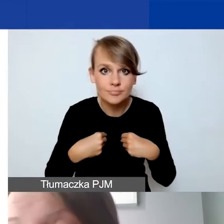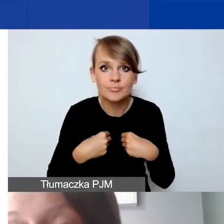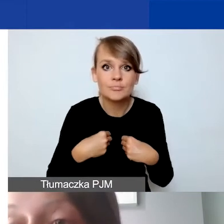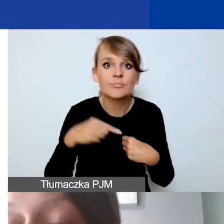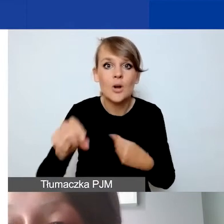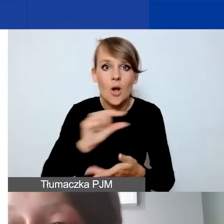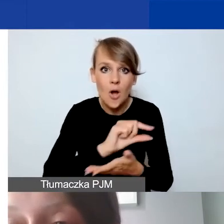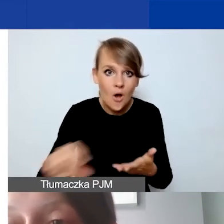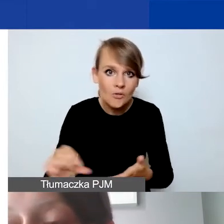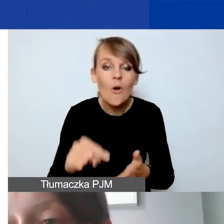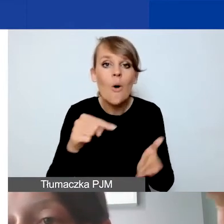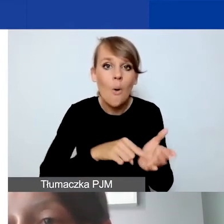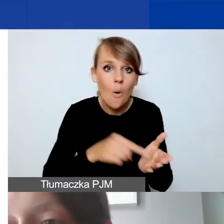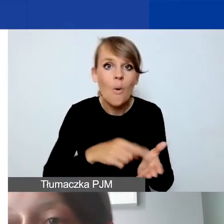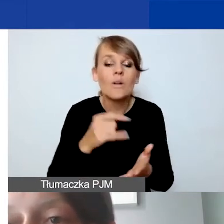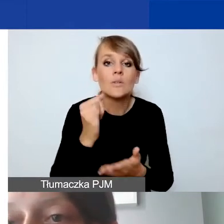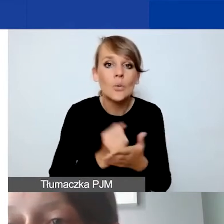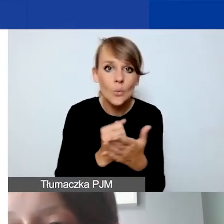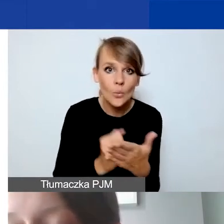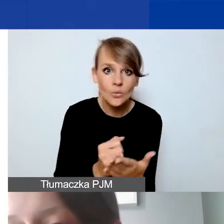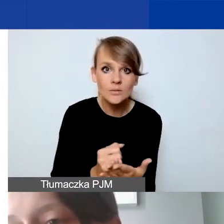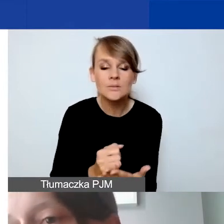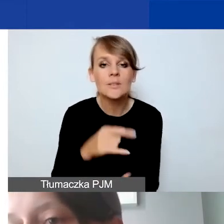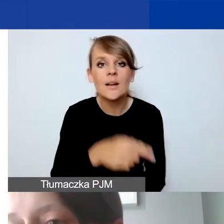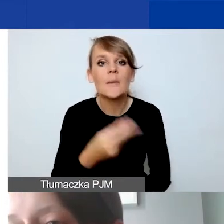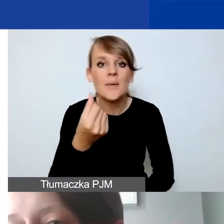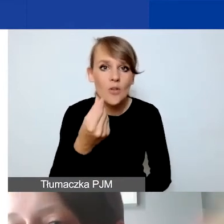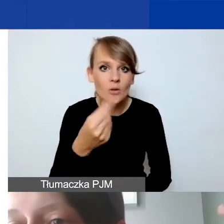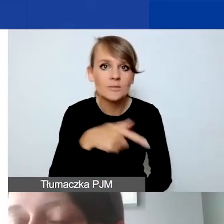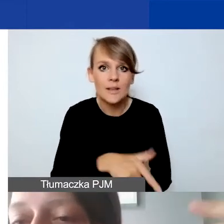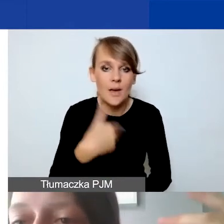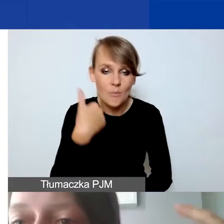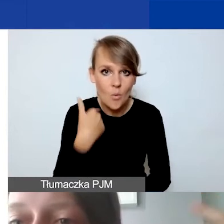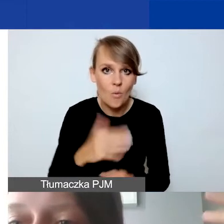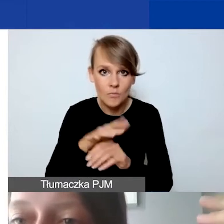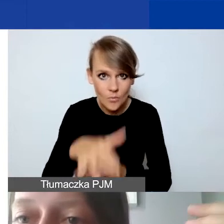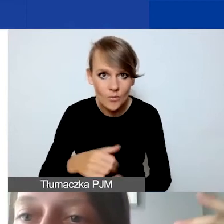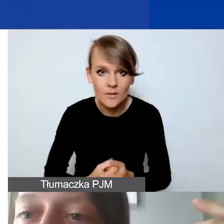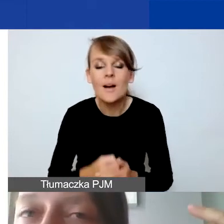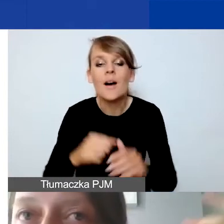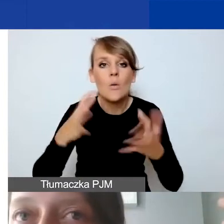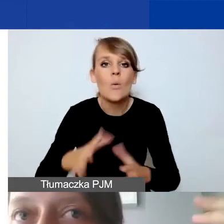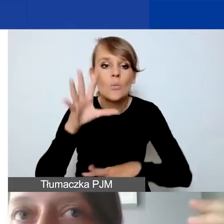po tym kursie, po którym wpłynęły pieniądze. Może oznaczać, że budżet, który dla ułatwienia zaokrąglamy